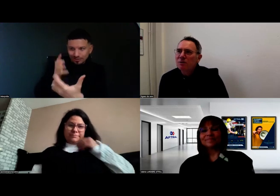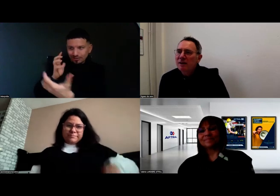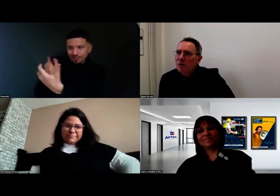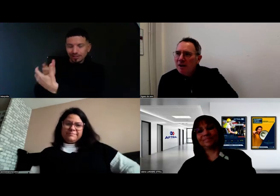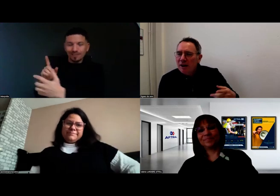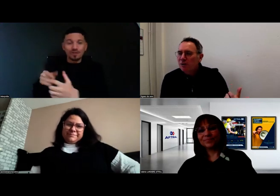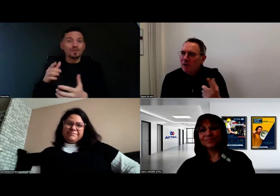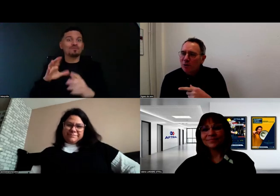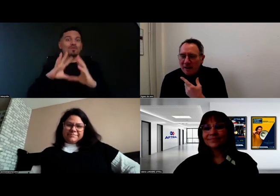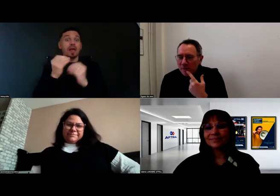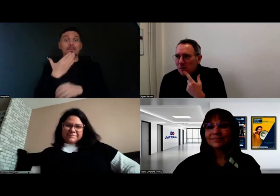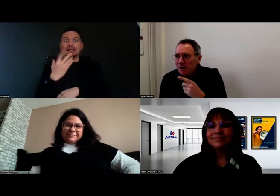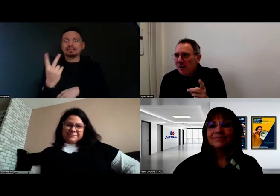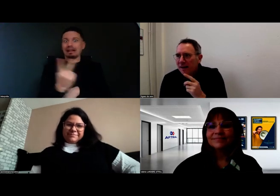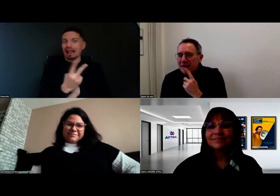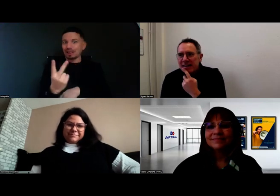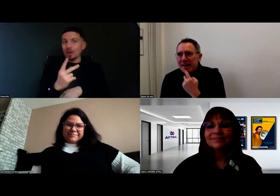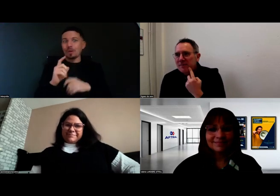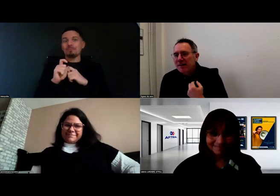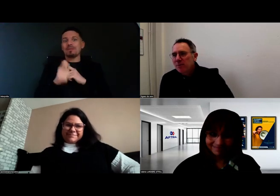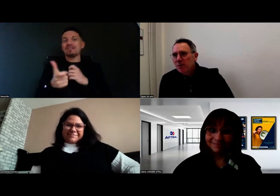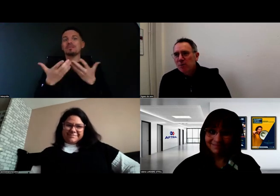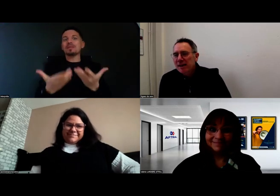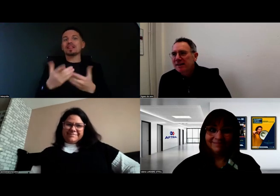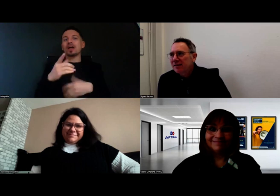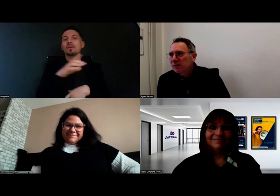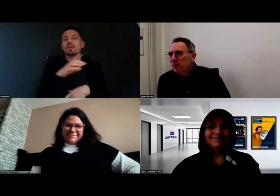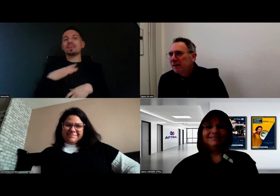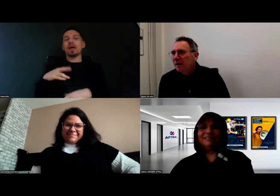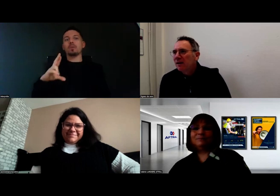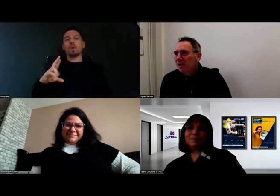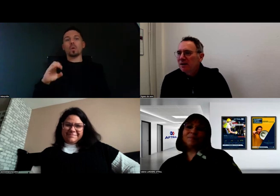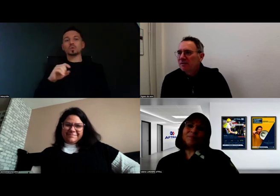Merci à toutes les deux. Je voudrais donner la parole maintenant à madame Roussel qui est avec nous,